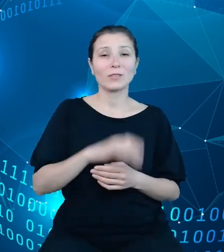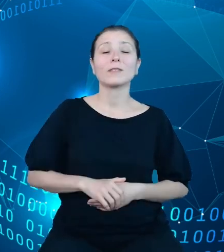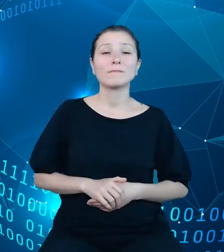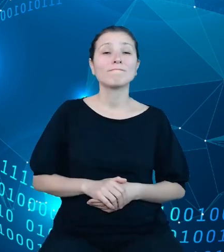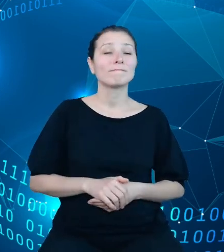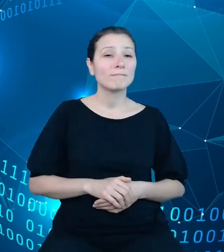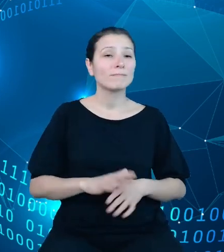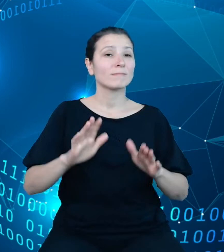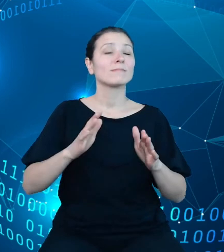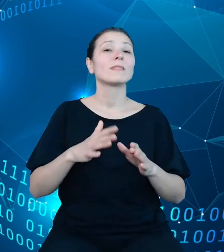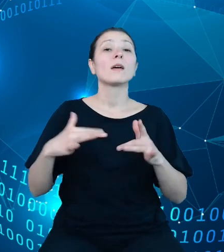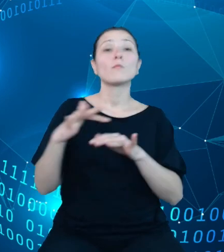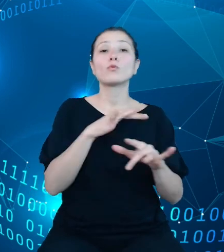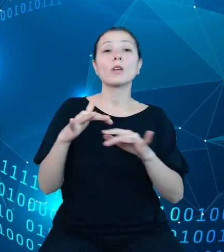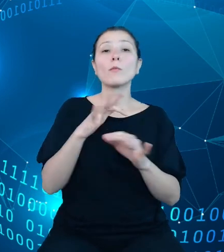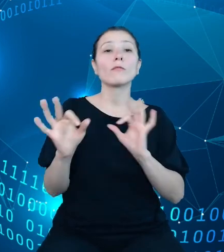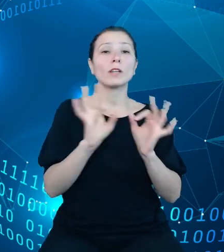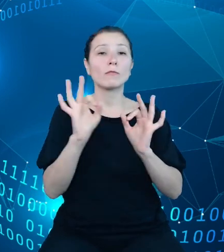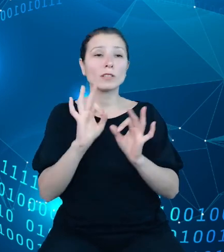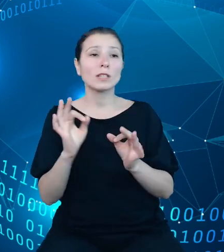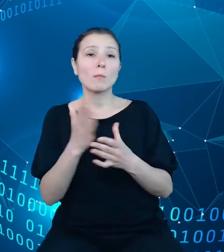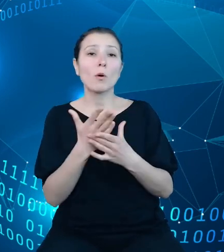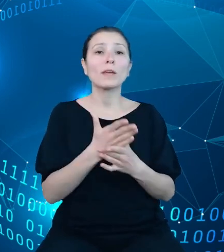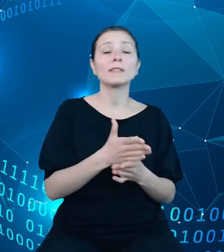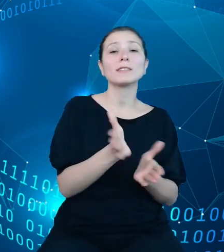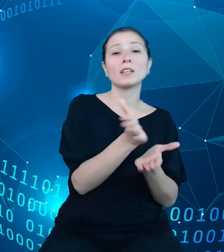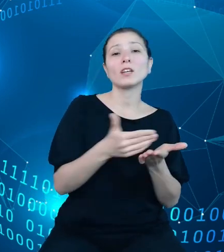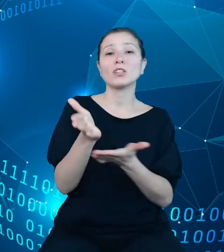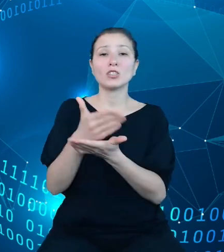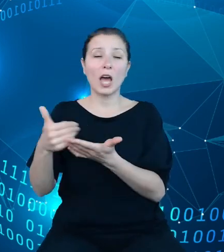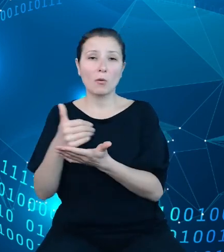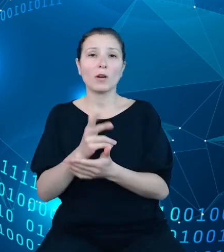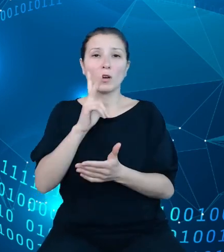dysponentami środków budżetowych, Bankiem Centralnym oraz Ministerstwem